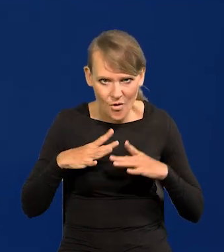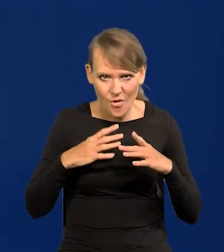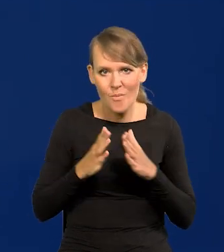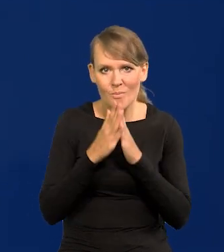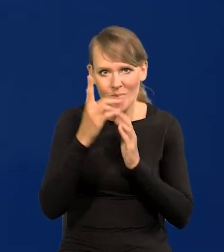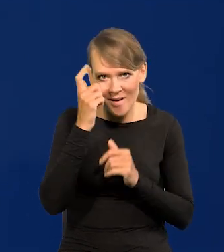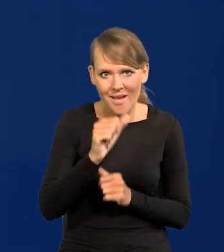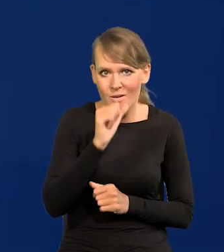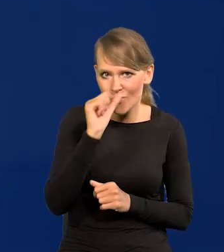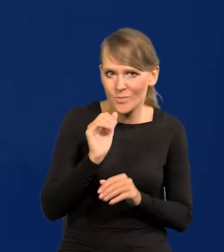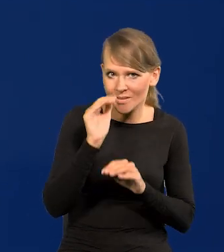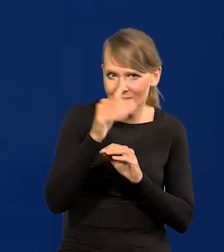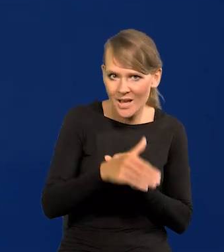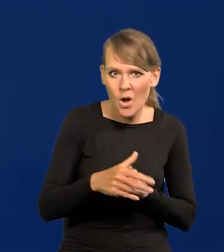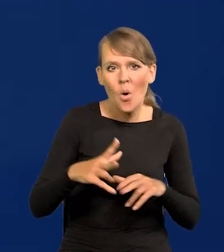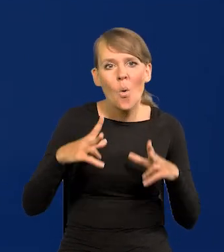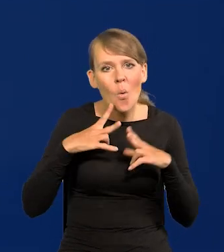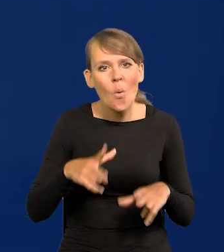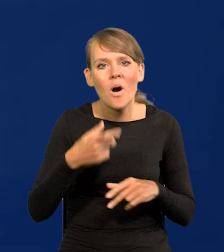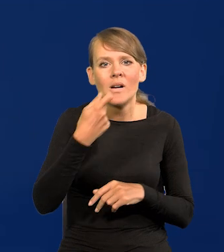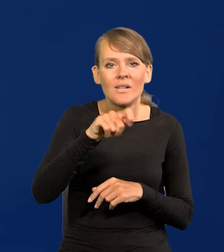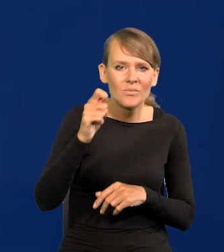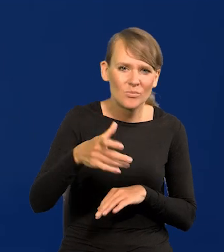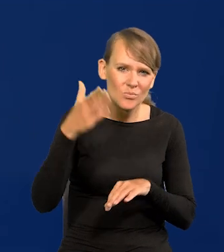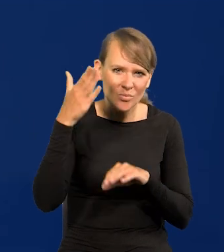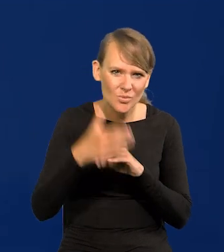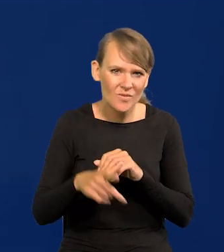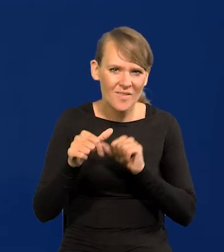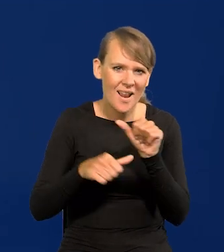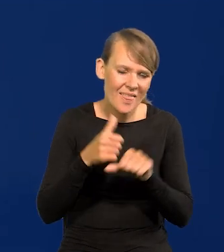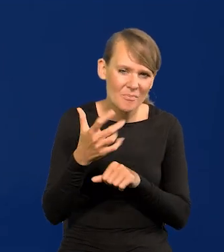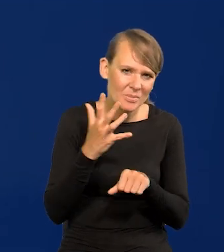Proszę pamiętać, że Europa Zachodnia na urlopy zaczęła późno jeździć, to są 50-te lata.